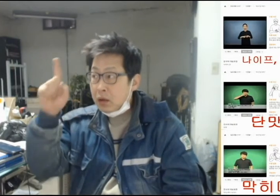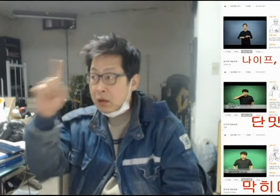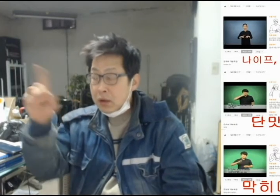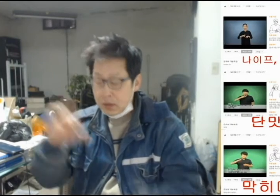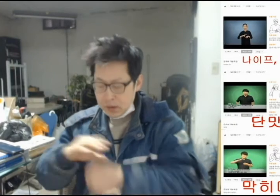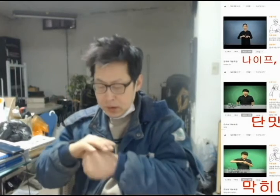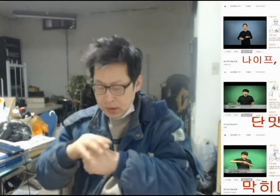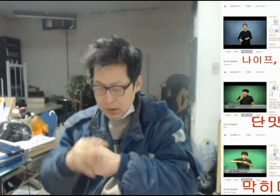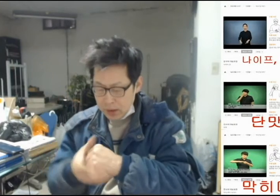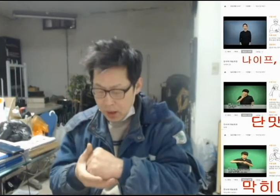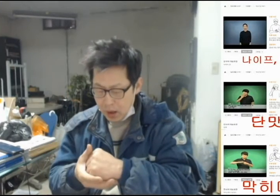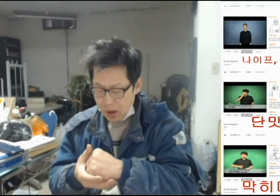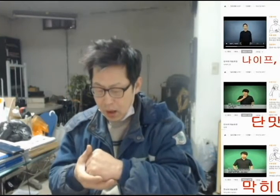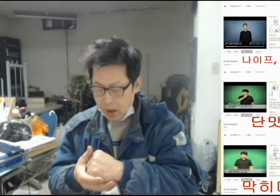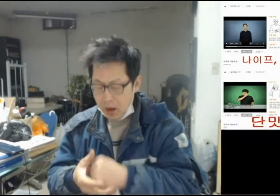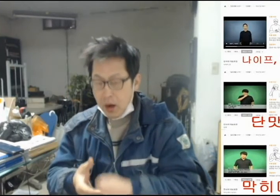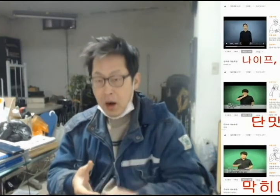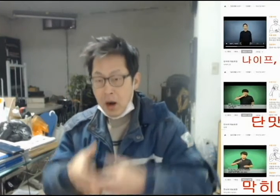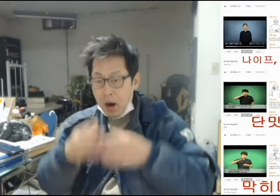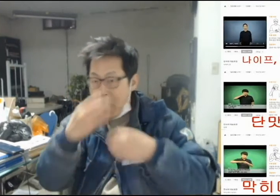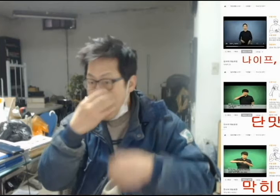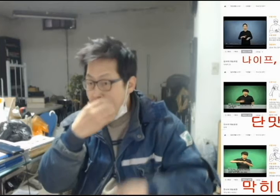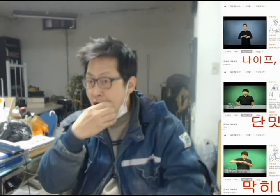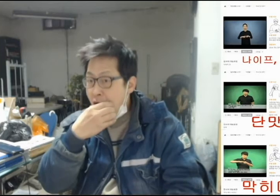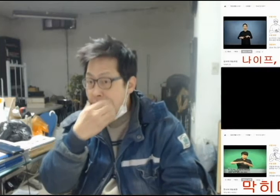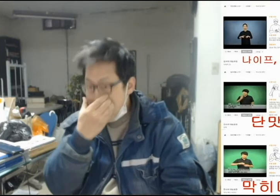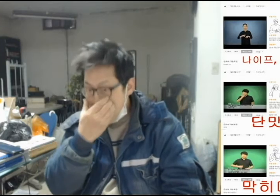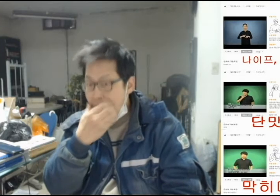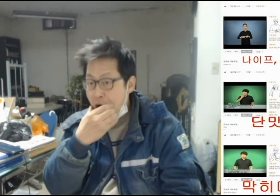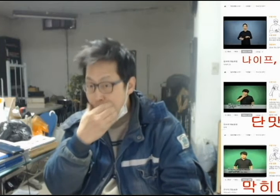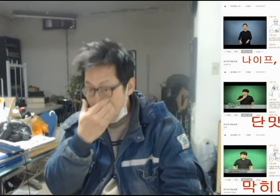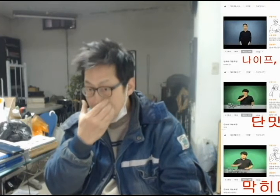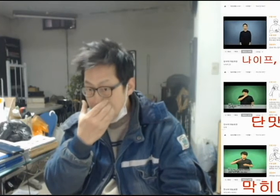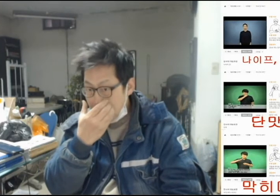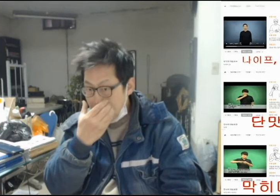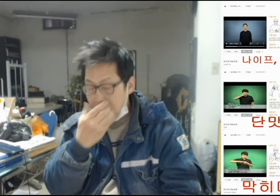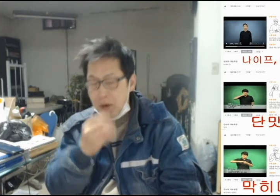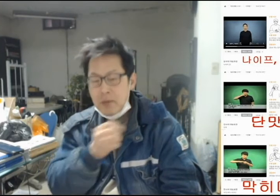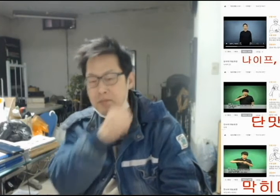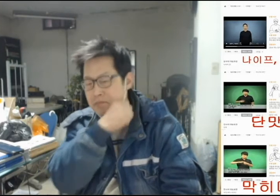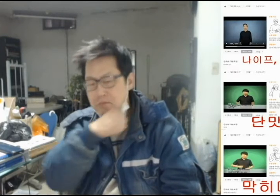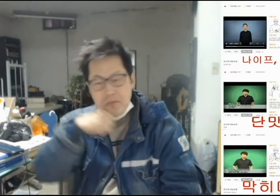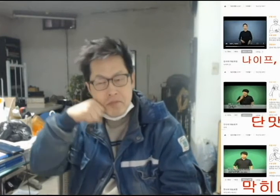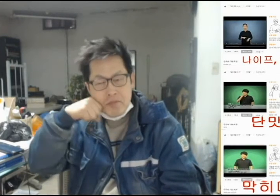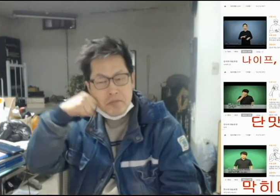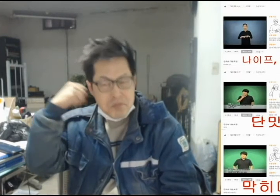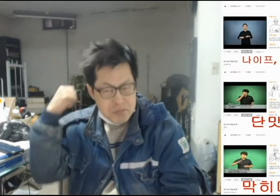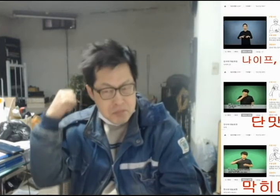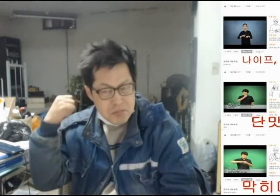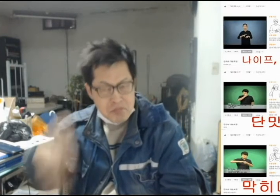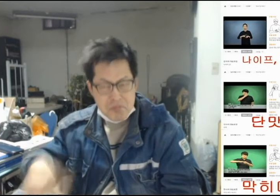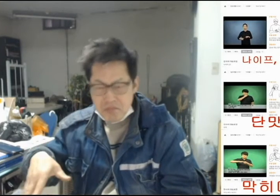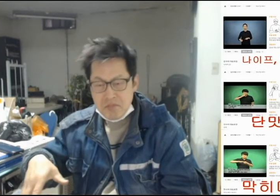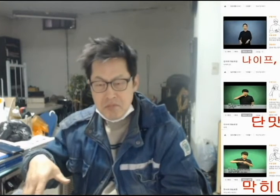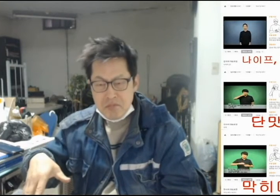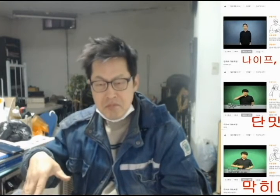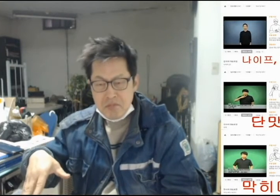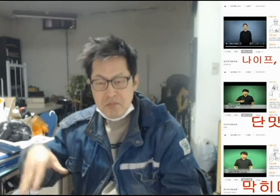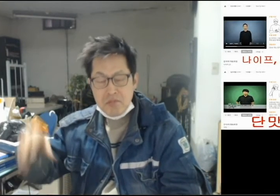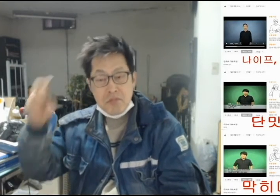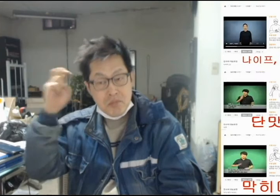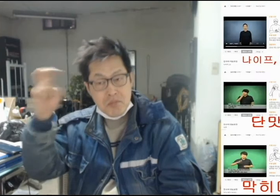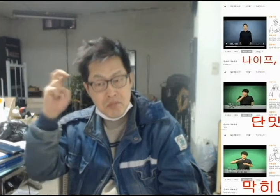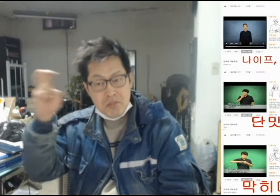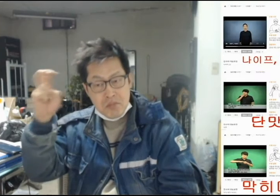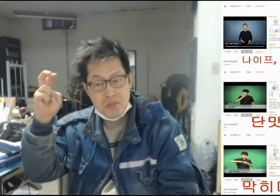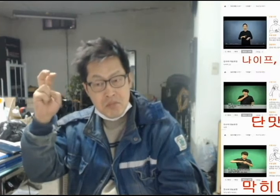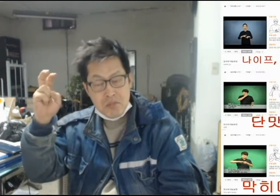["저 사과를 먹으면 맛이 없을꺼야!"]